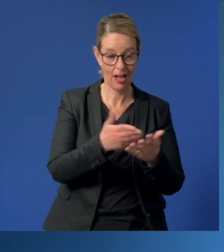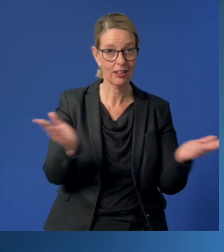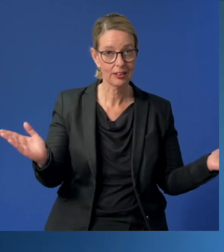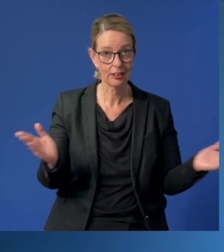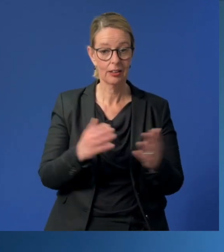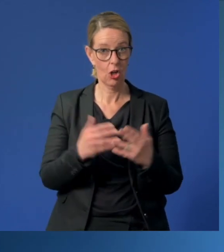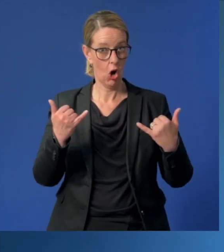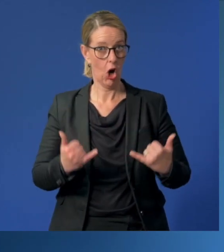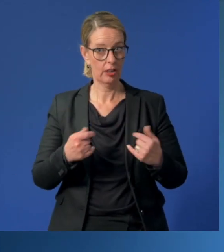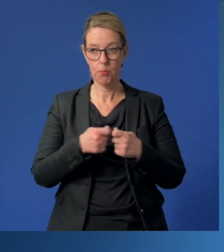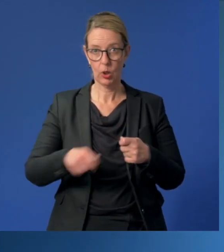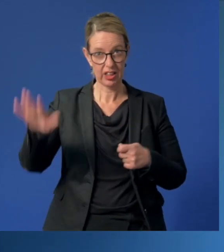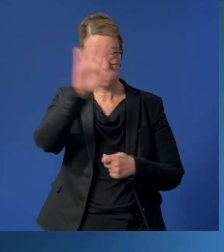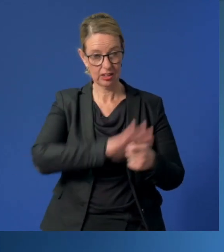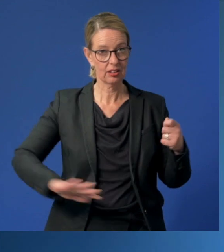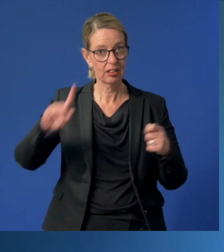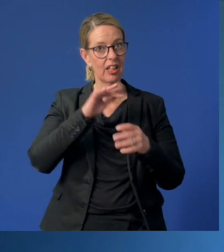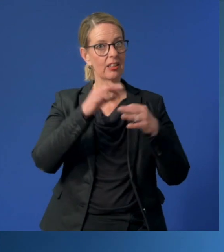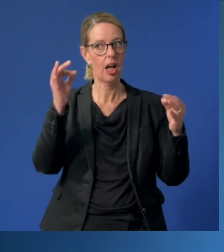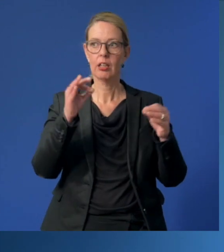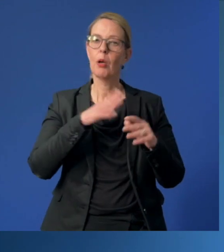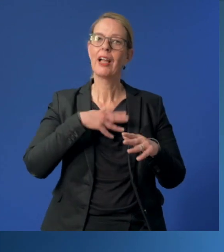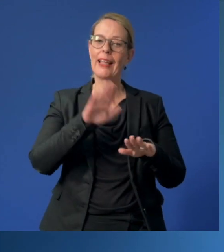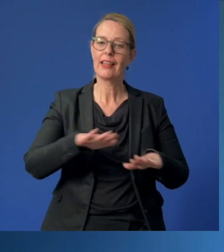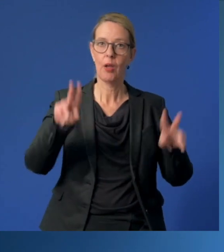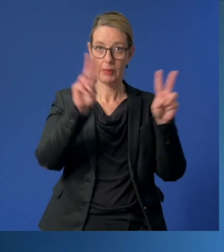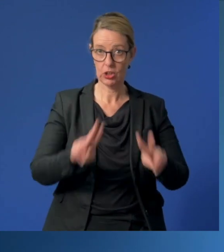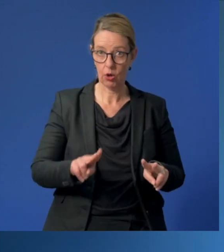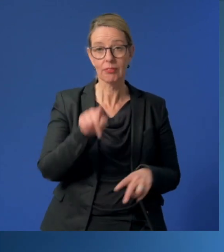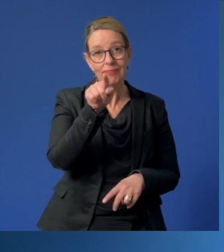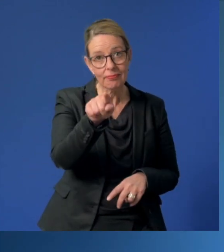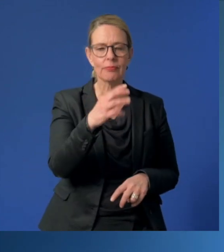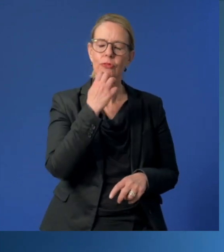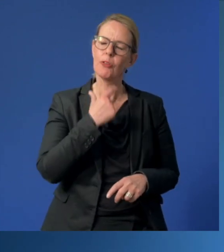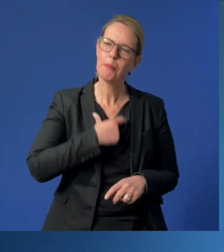am heutigen bundesweiten "Tag der Kinderbetreuung" möchte ich Ihnen ganz persönlich